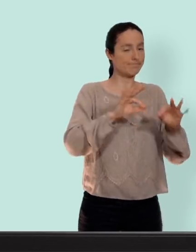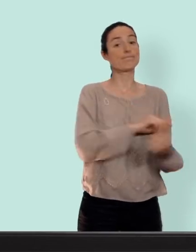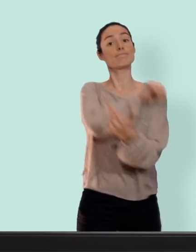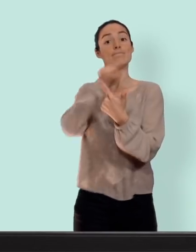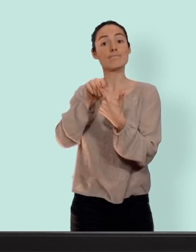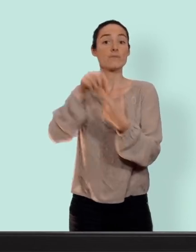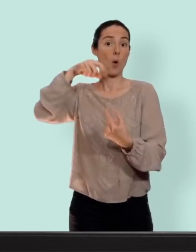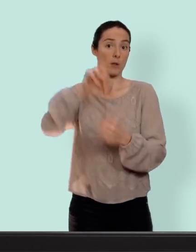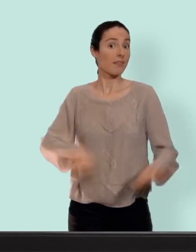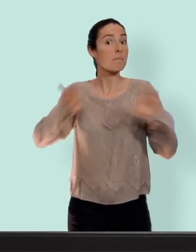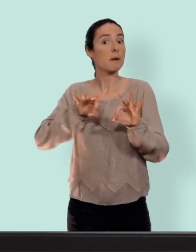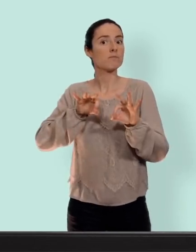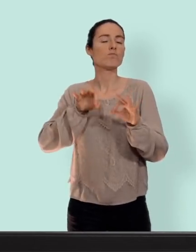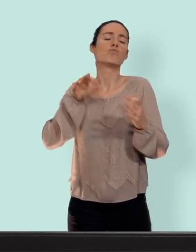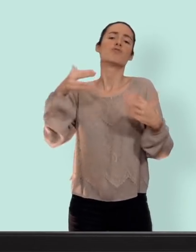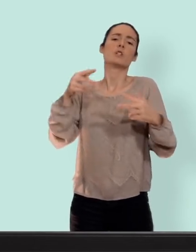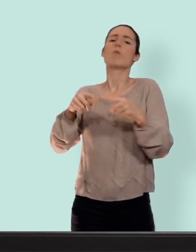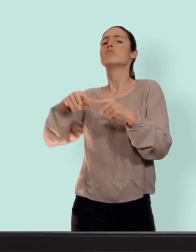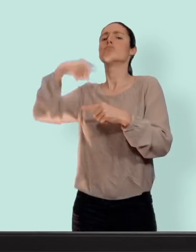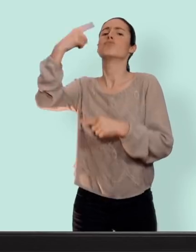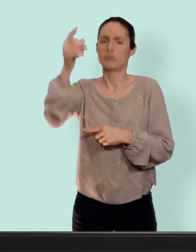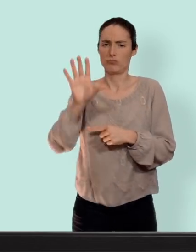et ceux sans hormones pour lesquelles je ferai une prochaine vidéo...